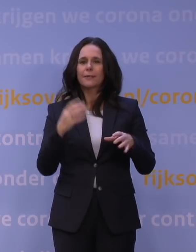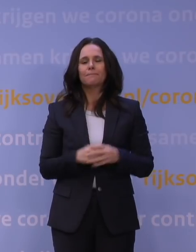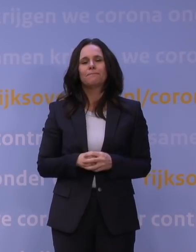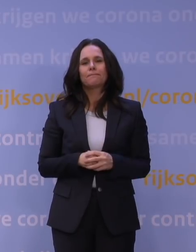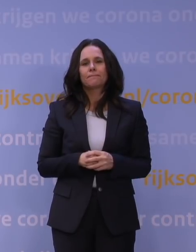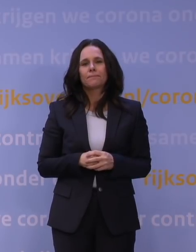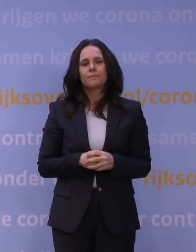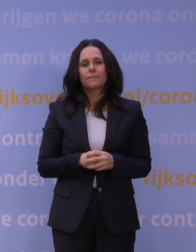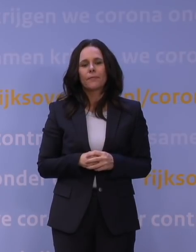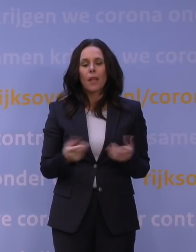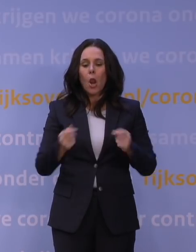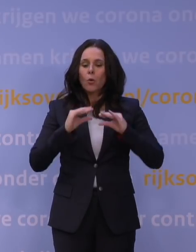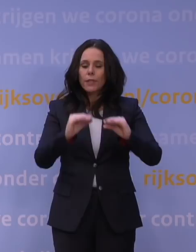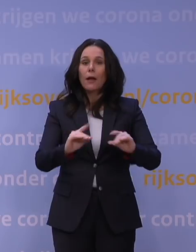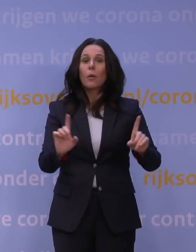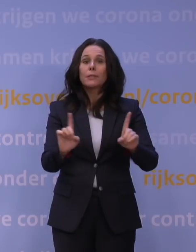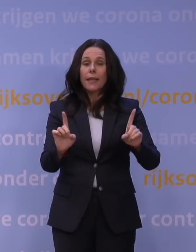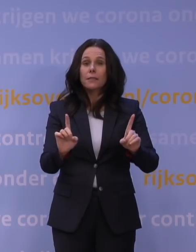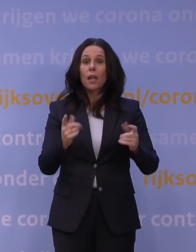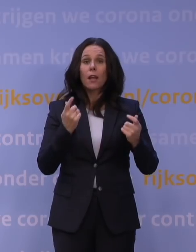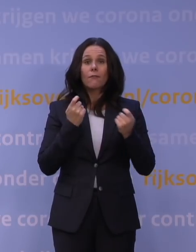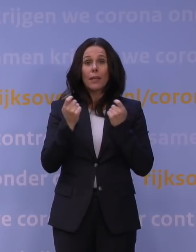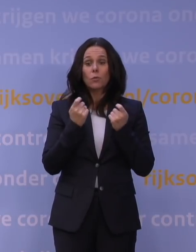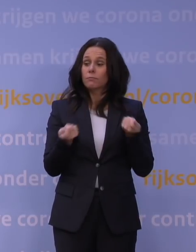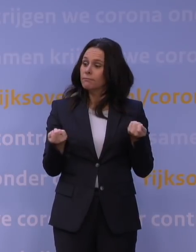De lockdown betekent vervolgens dat alle winkels de deuren sluiten.